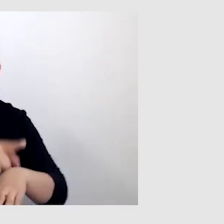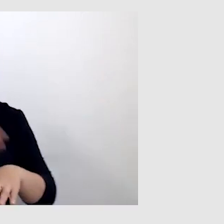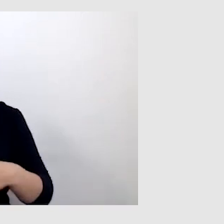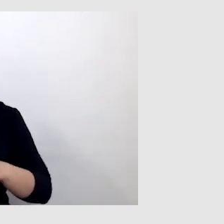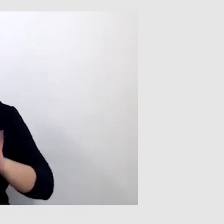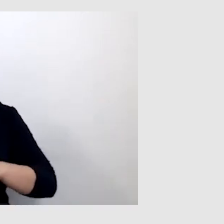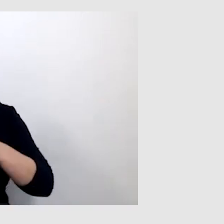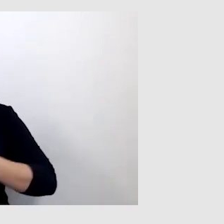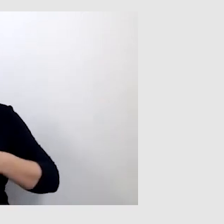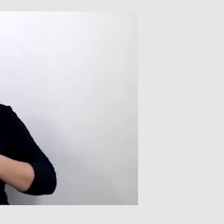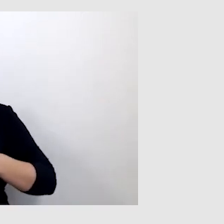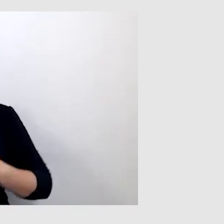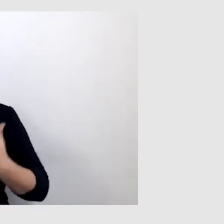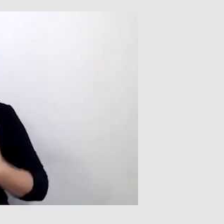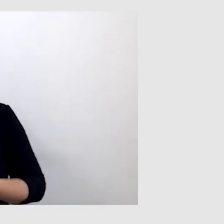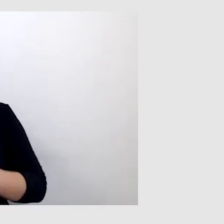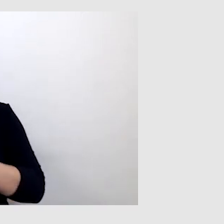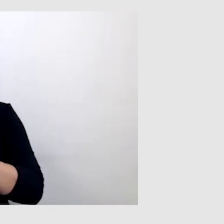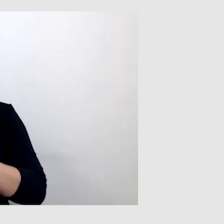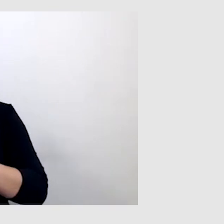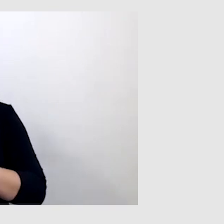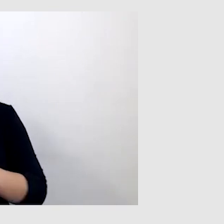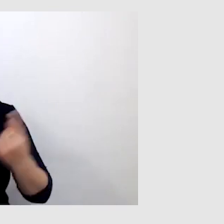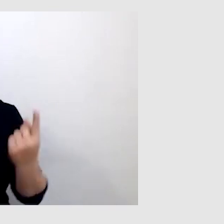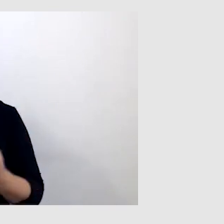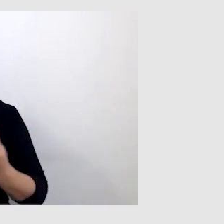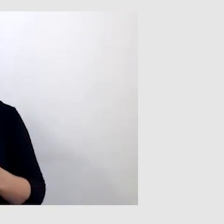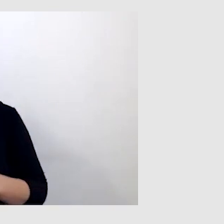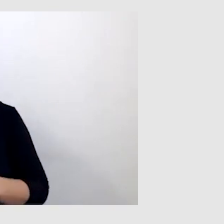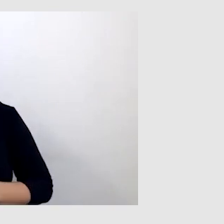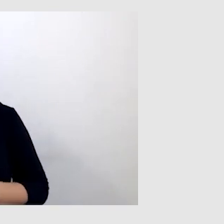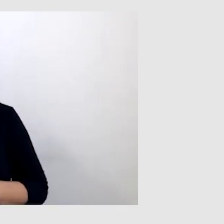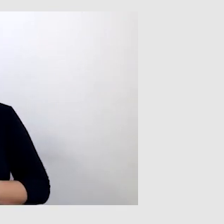Ale chciałbym zwrócić uwagę na sytuację, kiedy oglądałem telewizję.